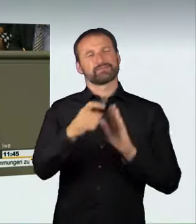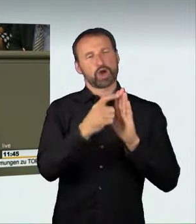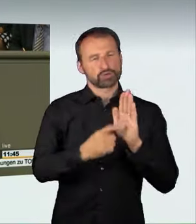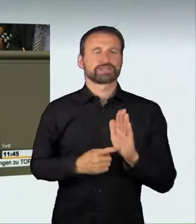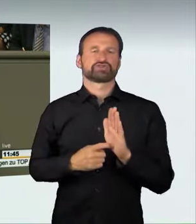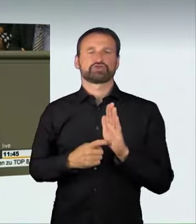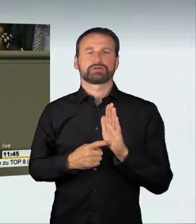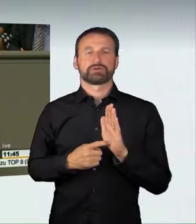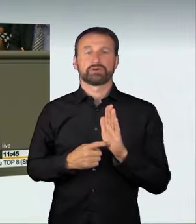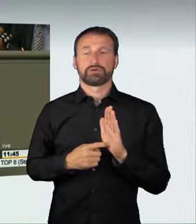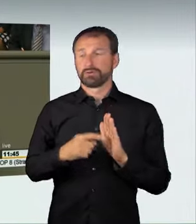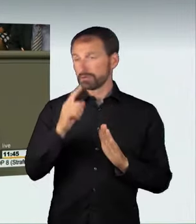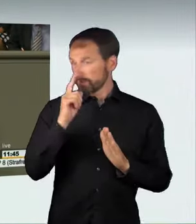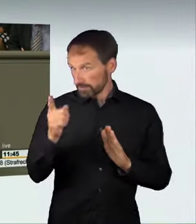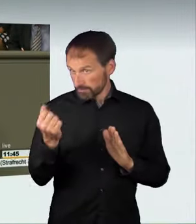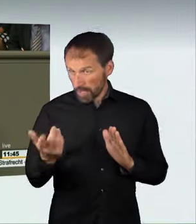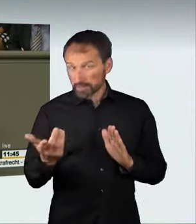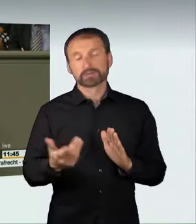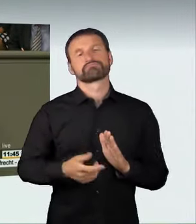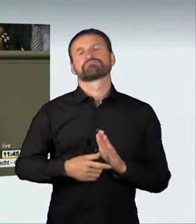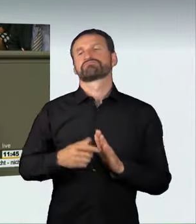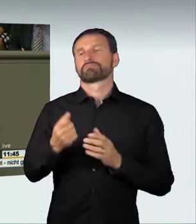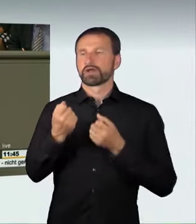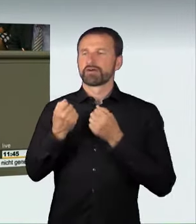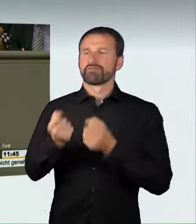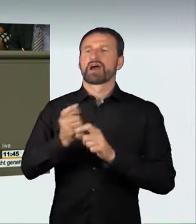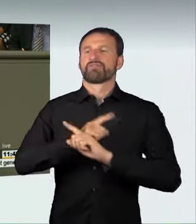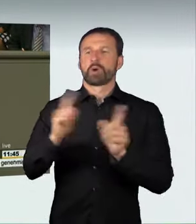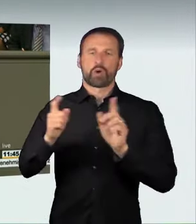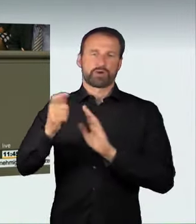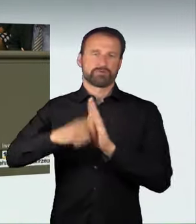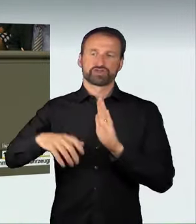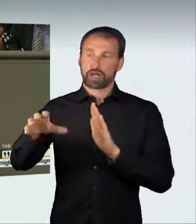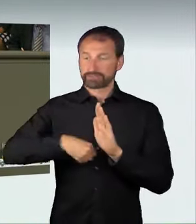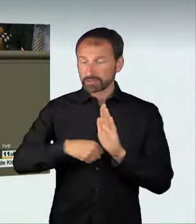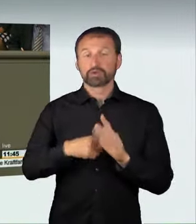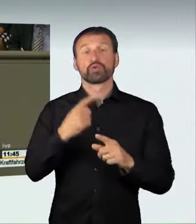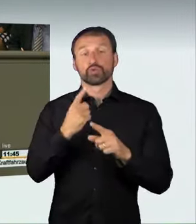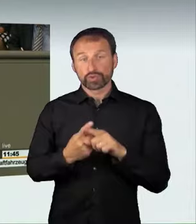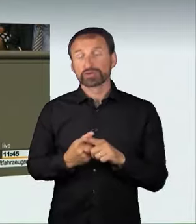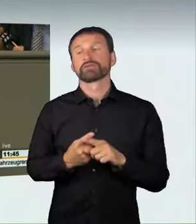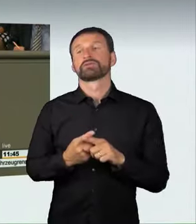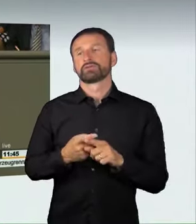und einen Fahrzeugentzug. Ja, die Entziehung der Fahrerlaubnis